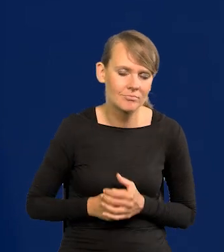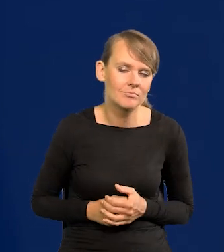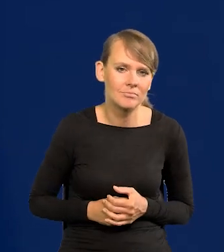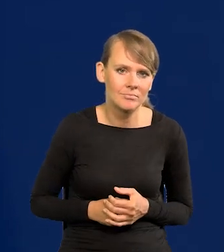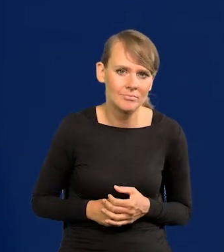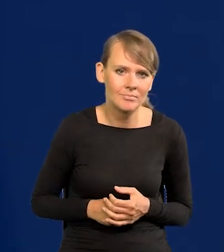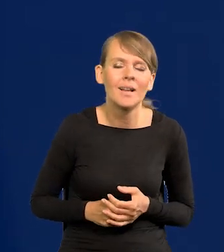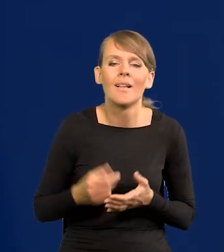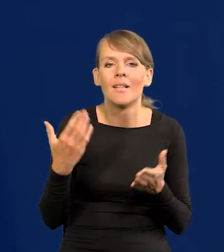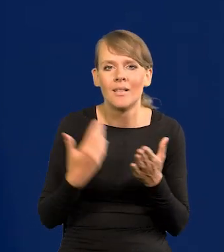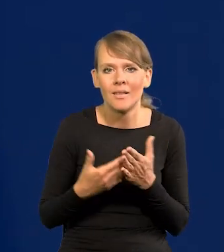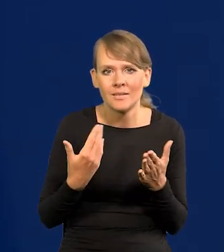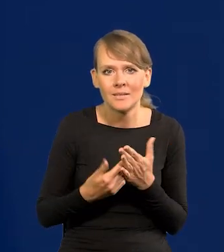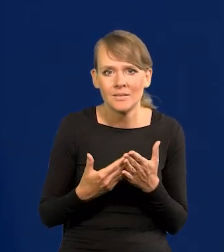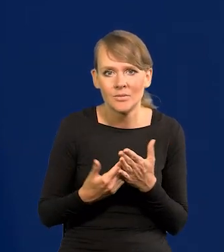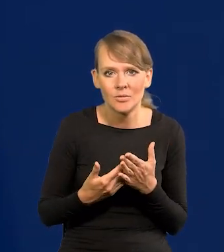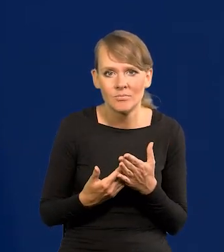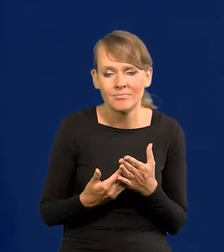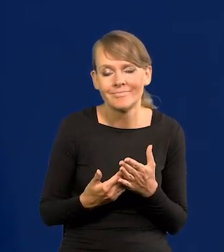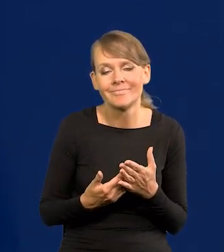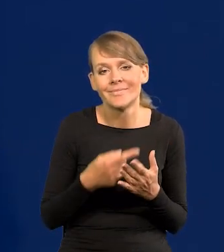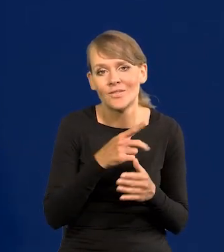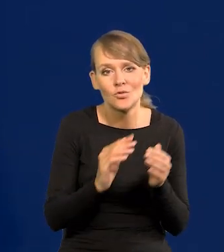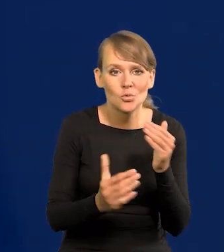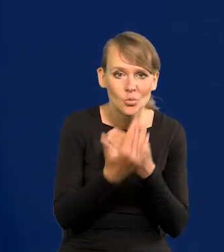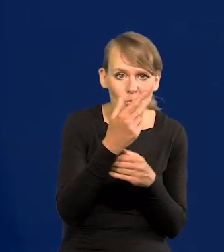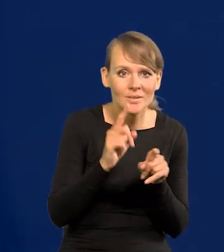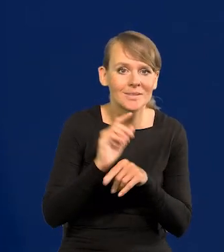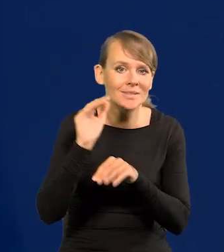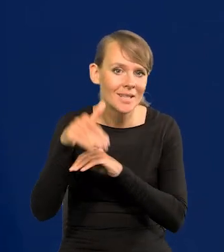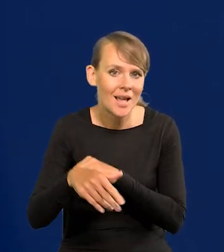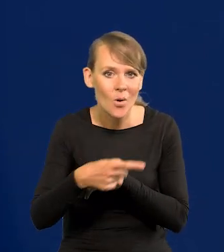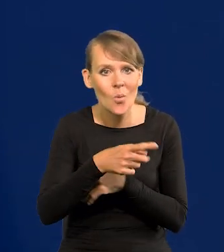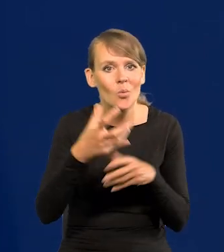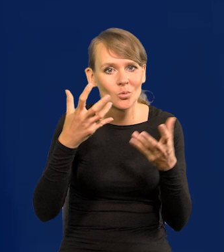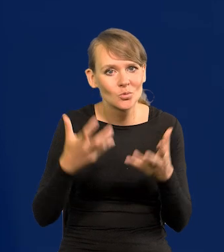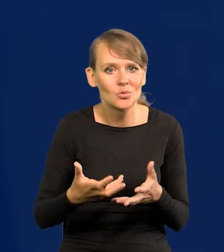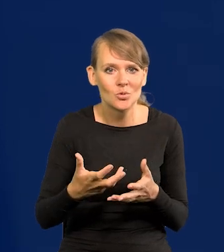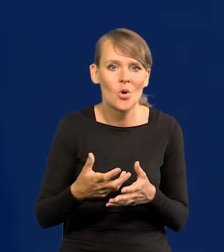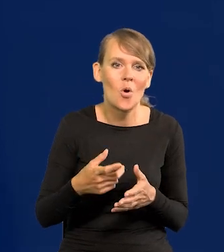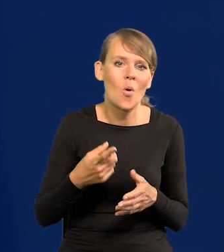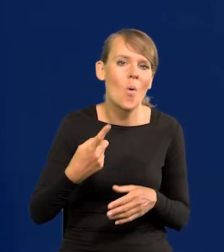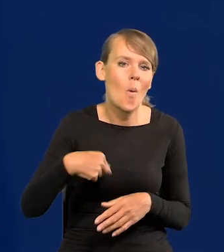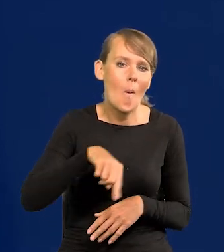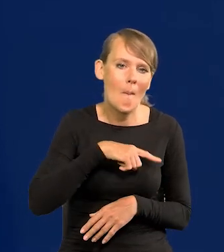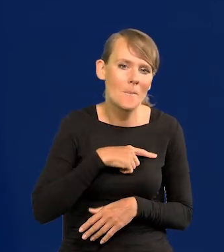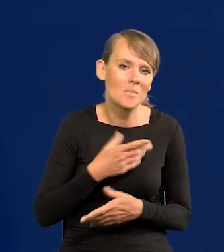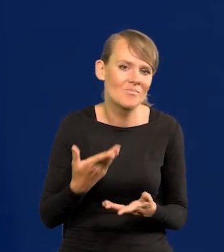Dlatego, że zarówno na Wschodzie, jak i na Zachodzie chcieliby, żebyśmy tego uzbrojenia nie zdobyli.